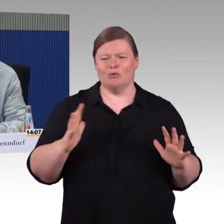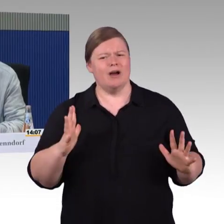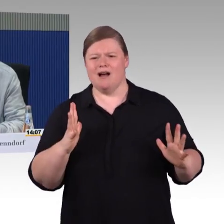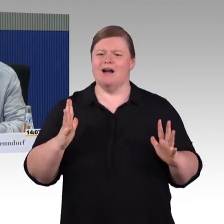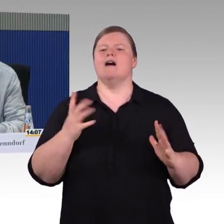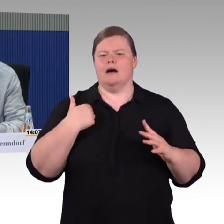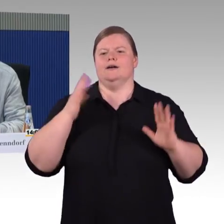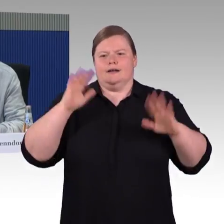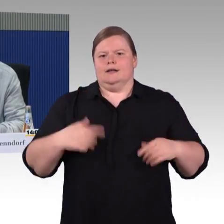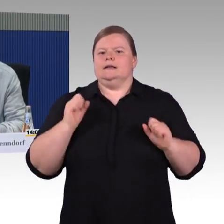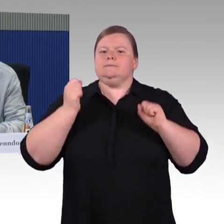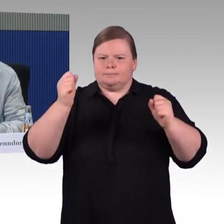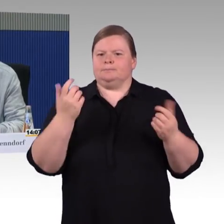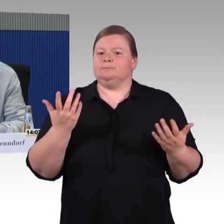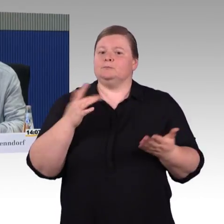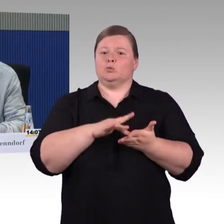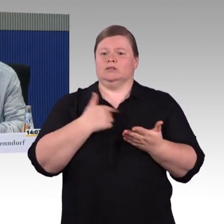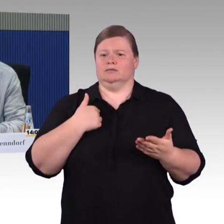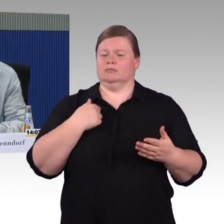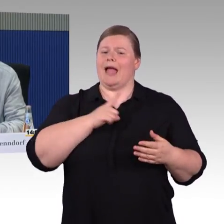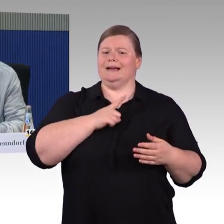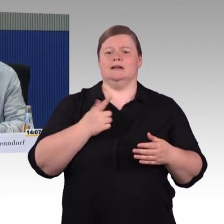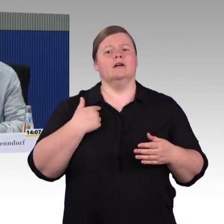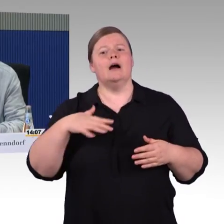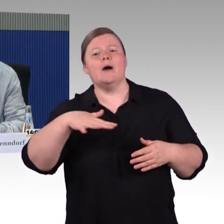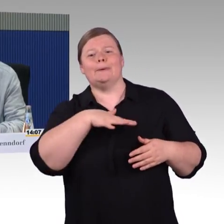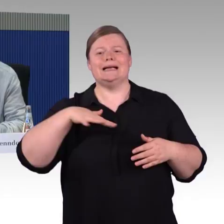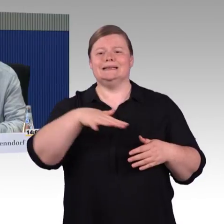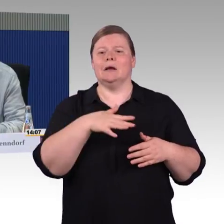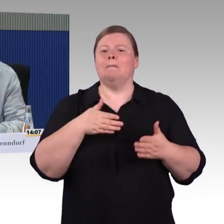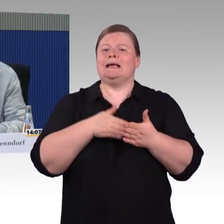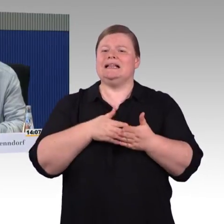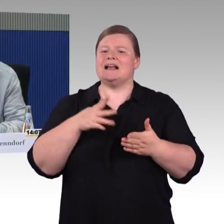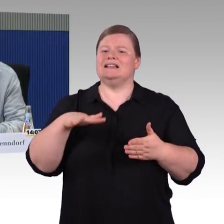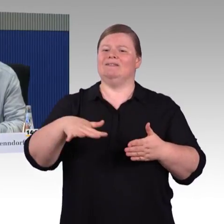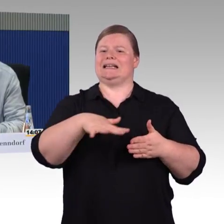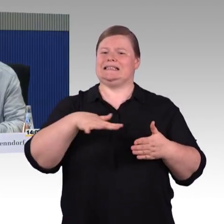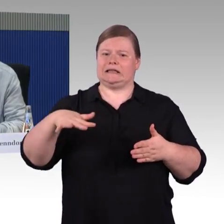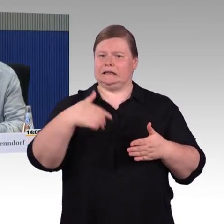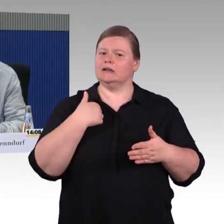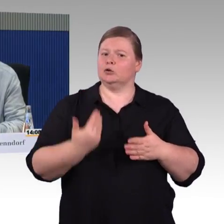bis zum Rollator, bis zum Aufstehen und jetzt bis zum an den Rollstuhl gefesselt Sein.